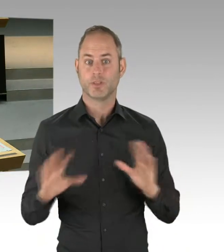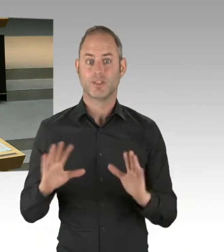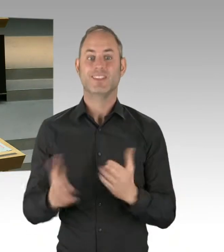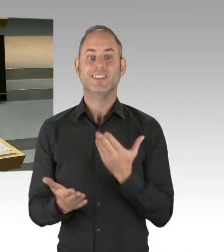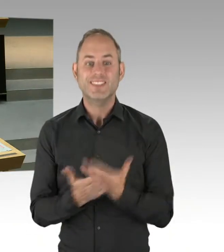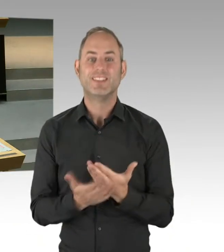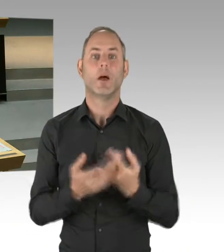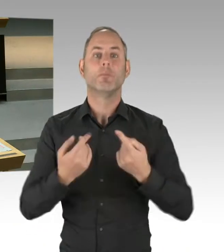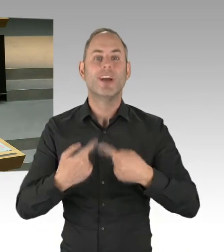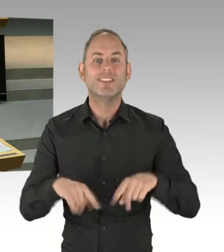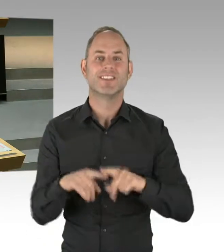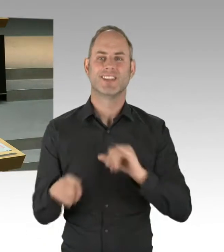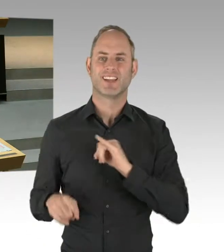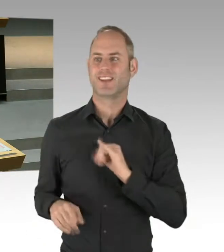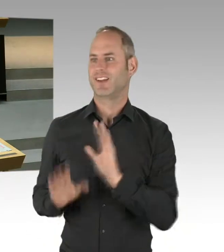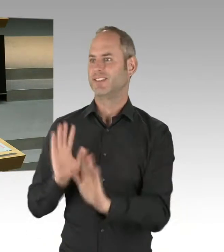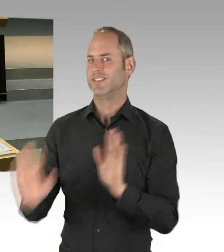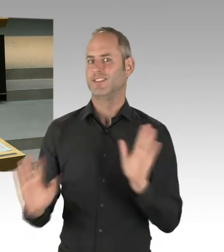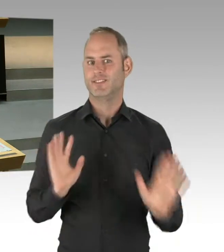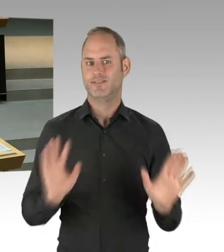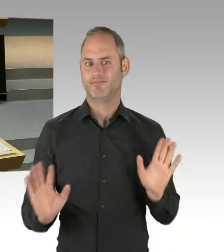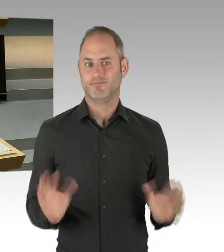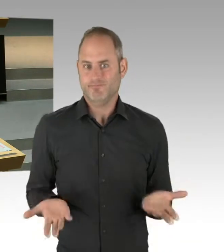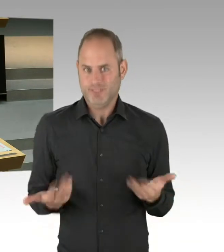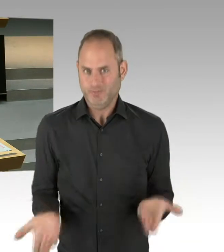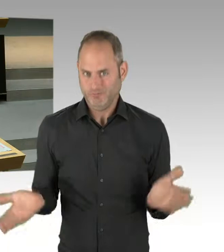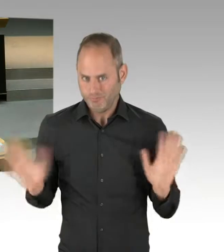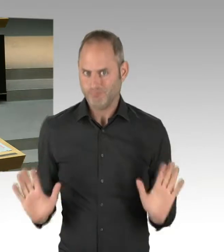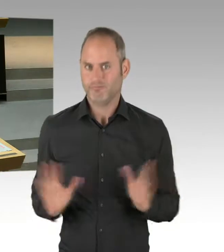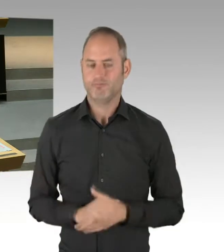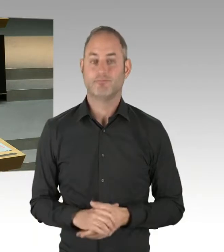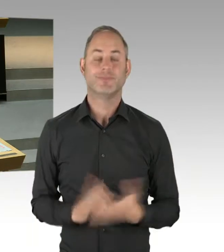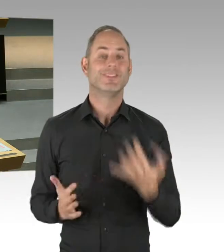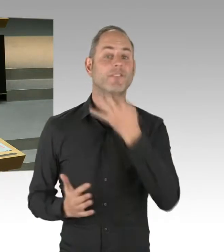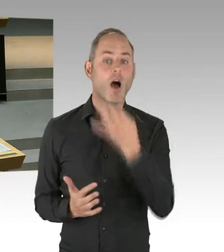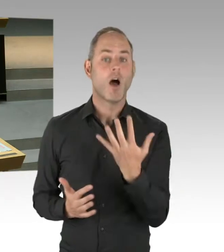sondern Senat mit den Bezirken. Wir haben eine gute konsentierte Grundlage,